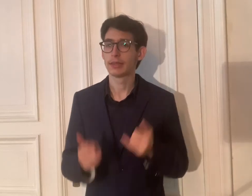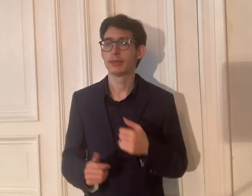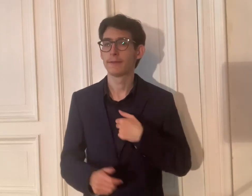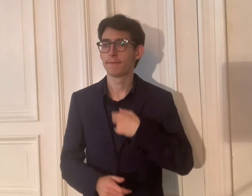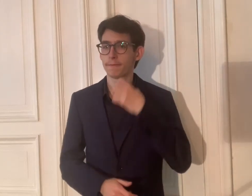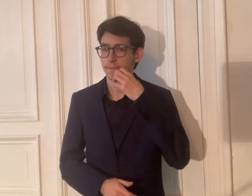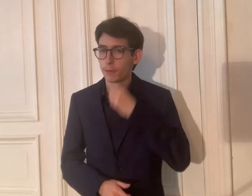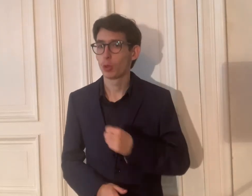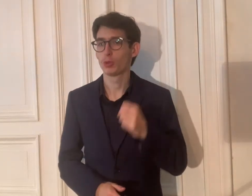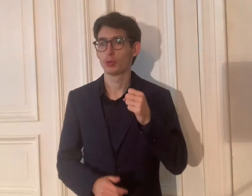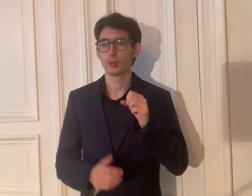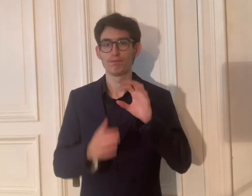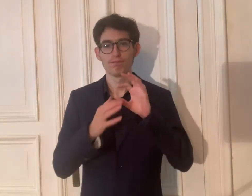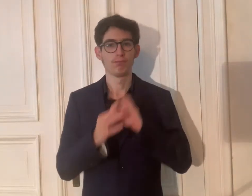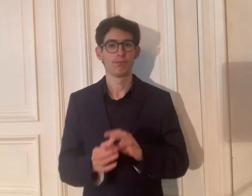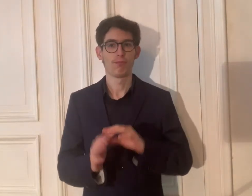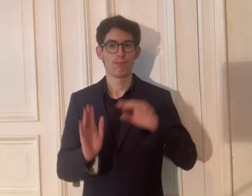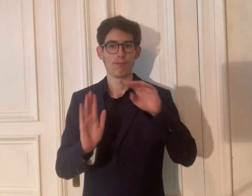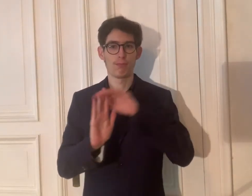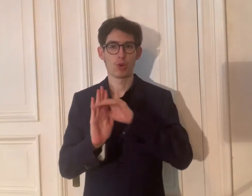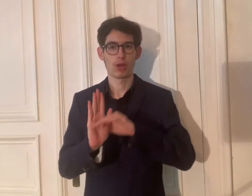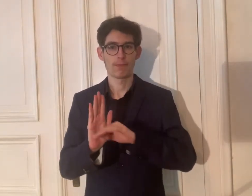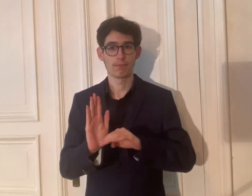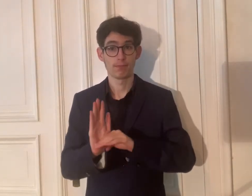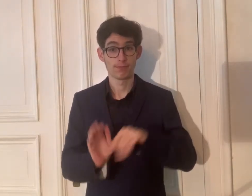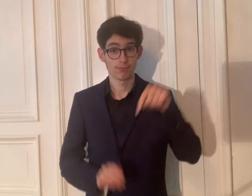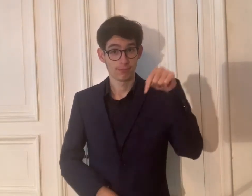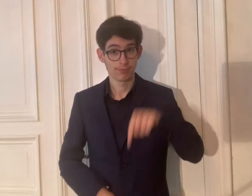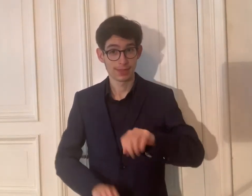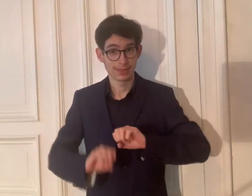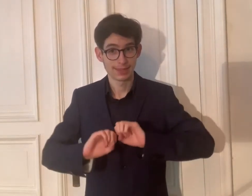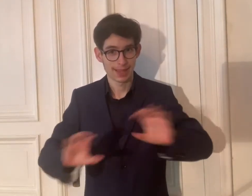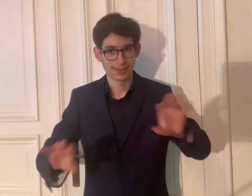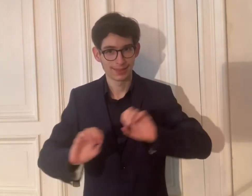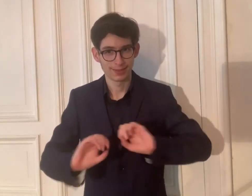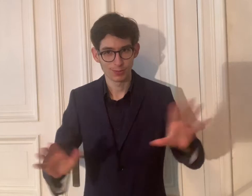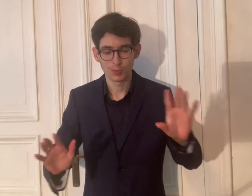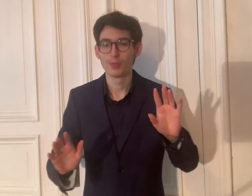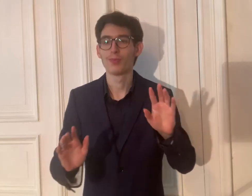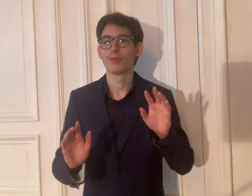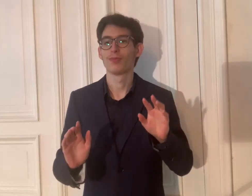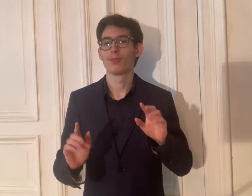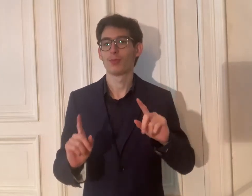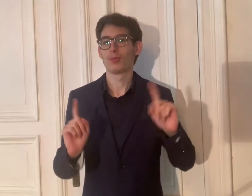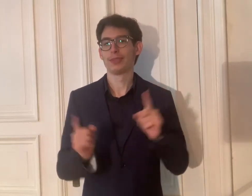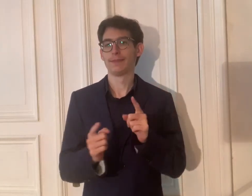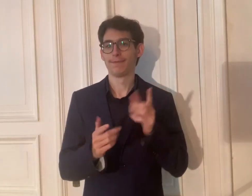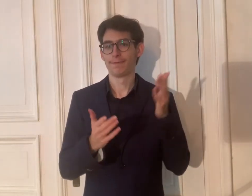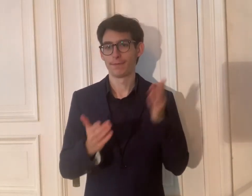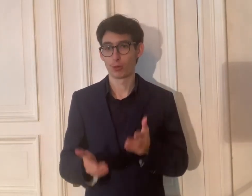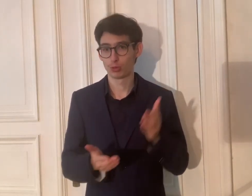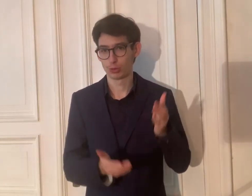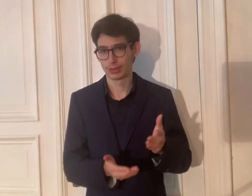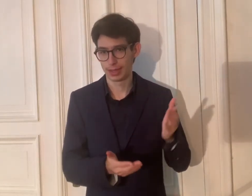Ich wünsche das Programm dieser Sendung kurz vorstellen.